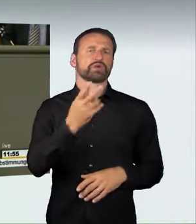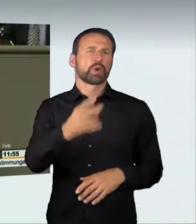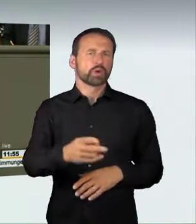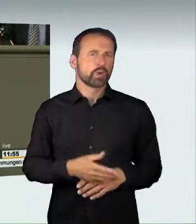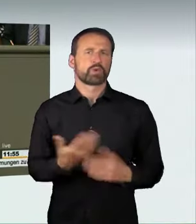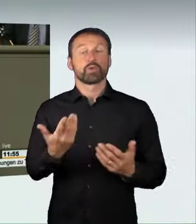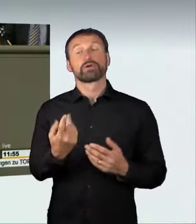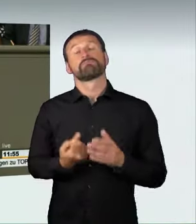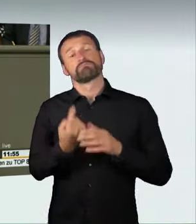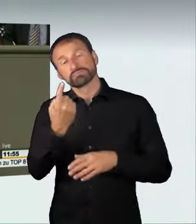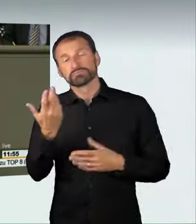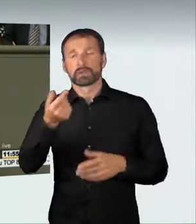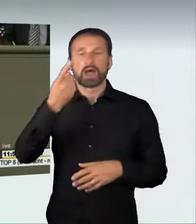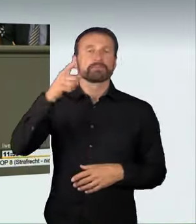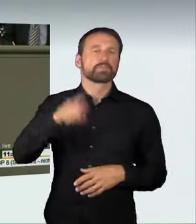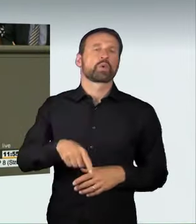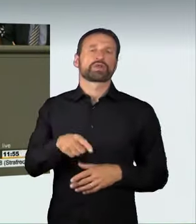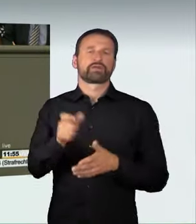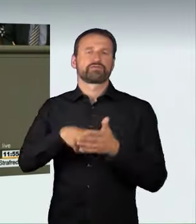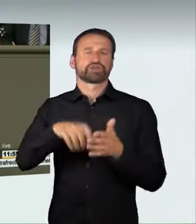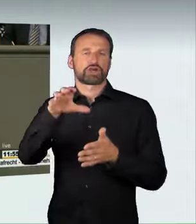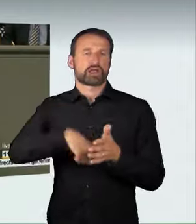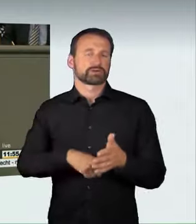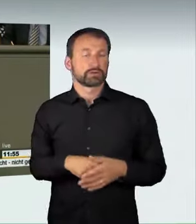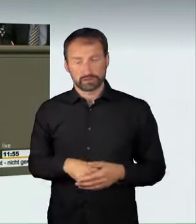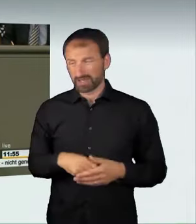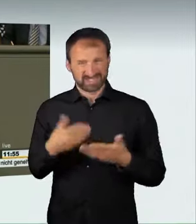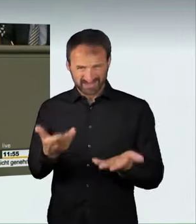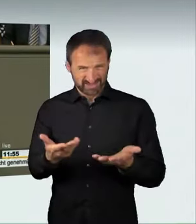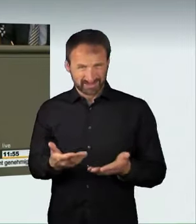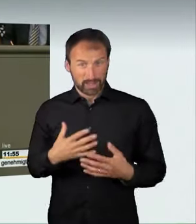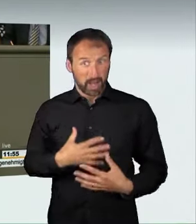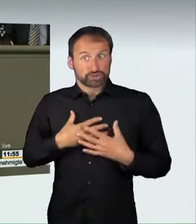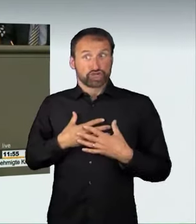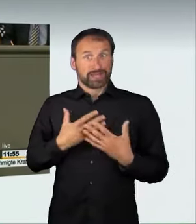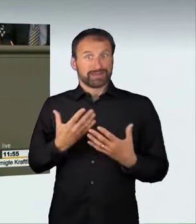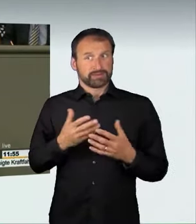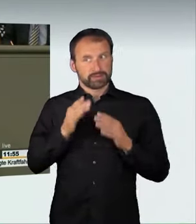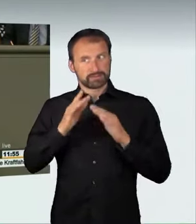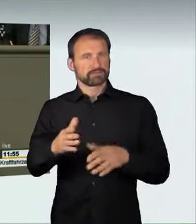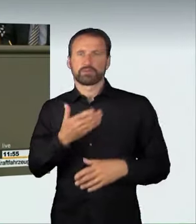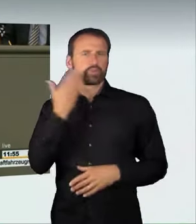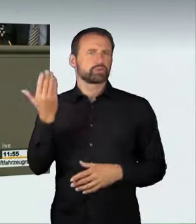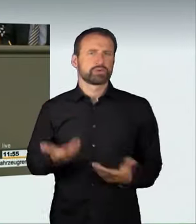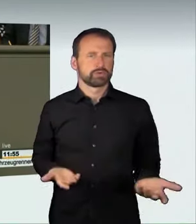einmonatigen Führerscheinentzug bestraft. Das hat keinerlei abschreckende Wirkung. Das ist zu wenig und steht vor allem in keinem Verhältnis